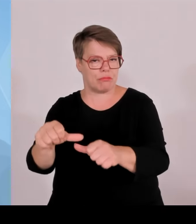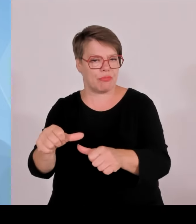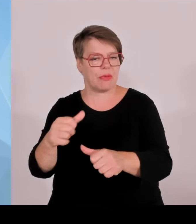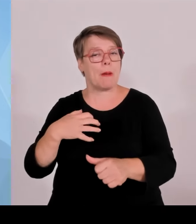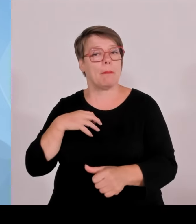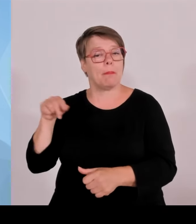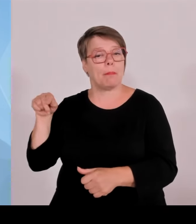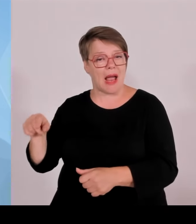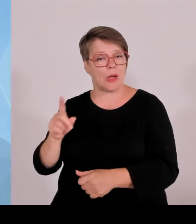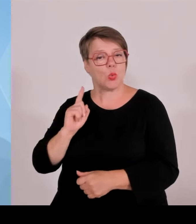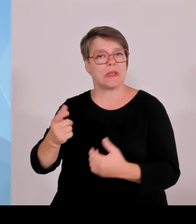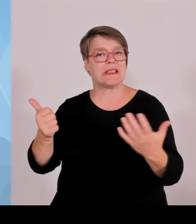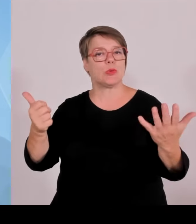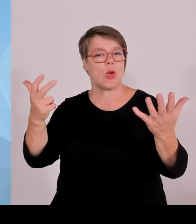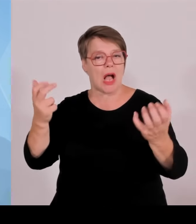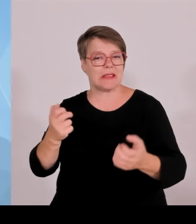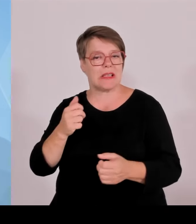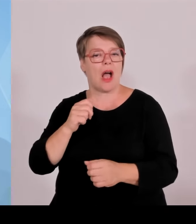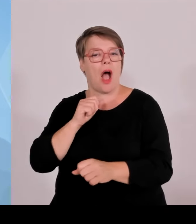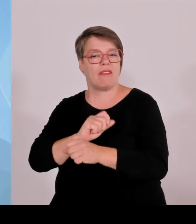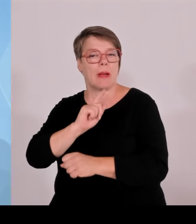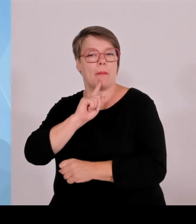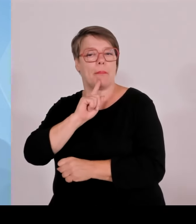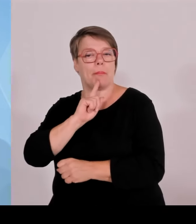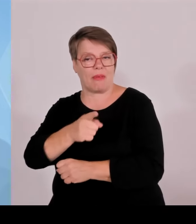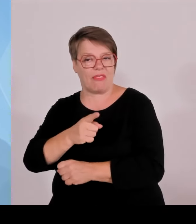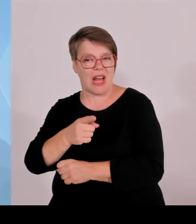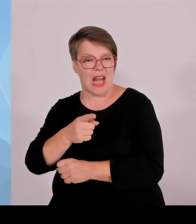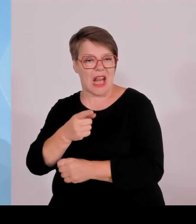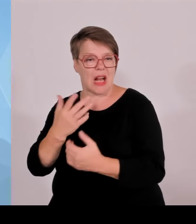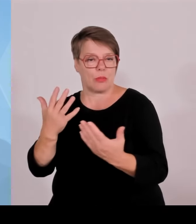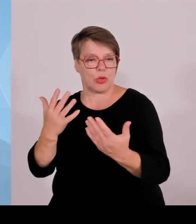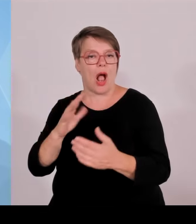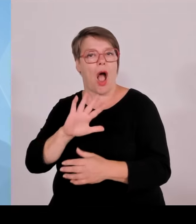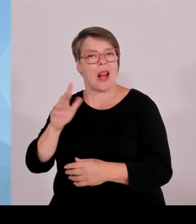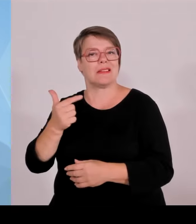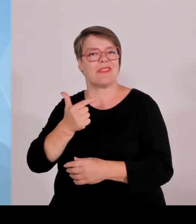Schleuser, vorläufig festgenommen. Und es wurden